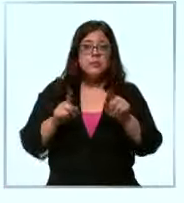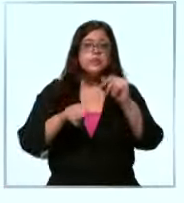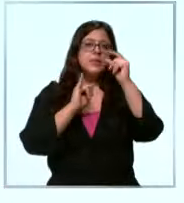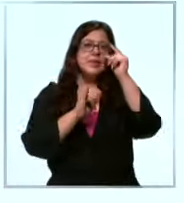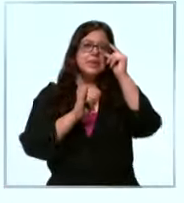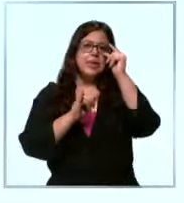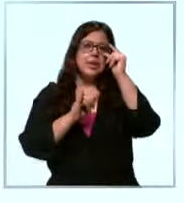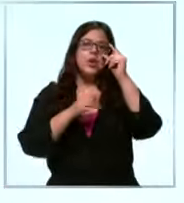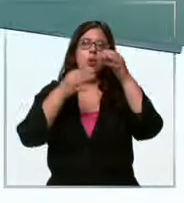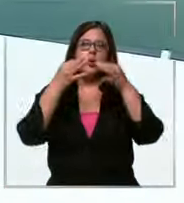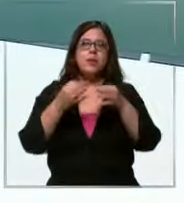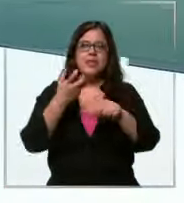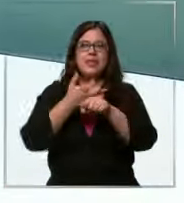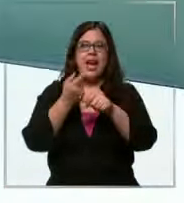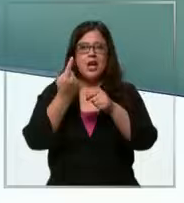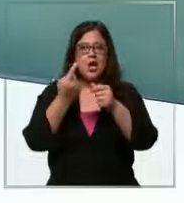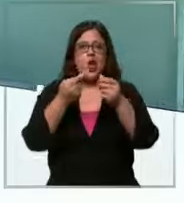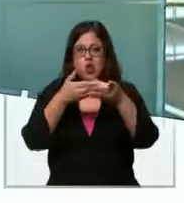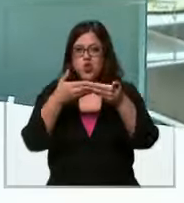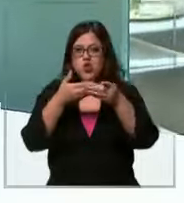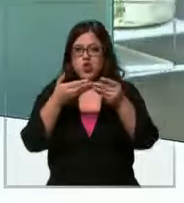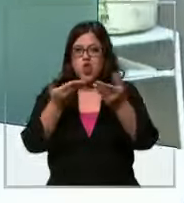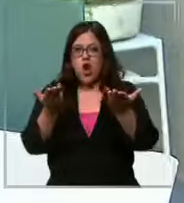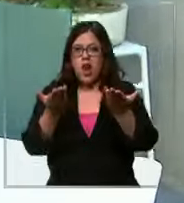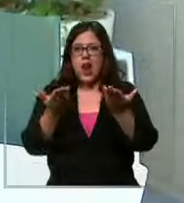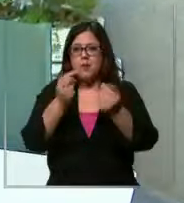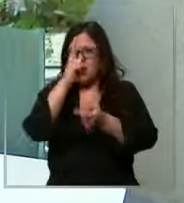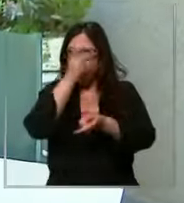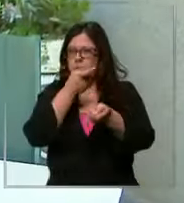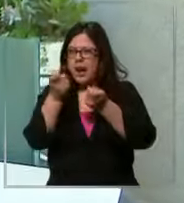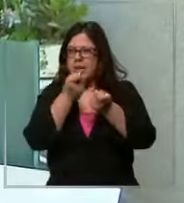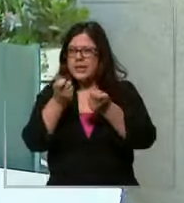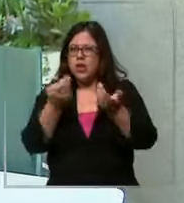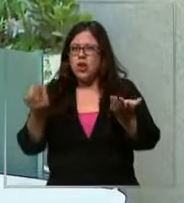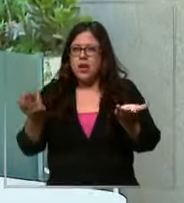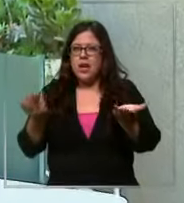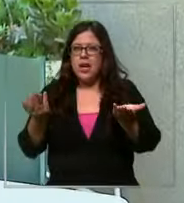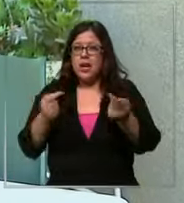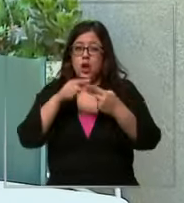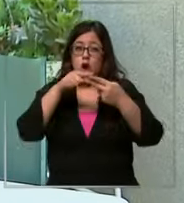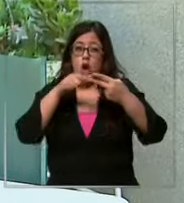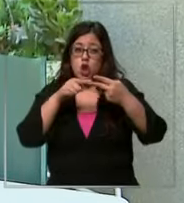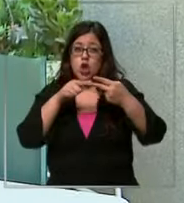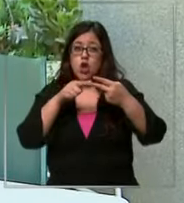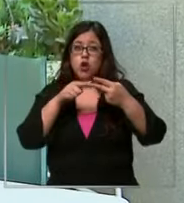medio Hay un dó pero la similitud entre ambos billetes es que los dos están valiendo casi lo